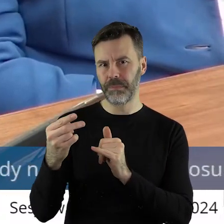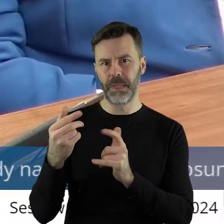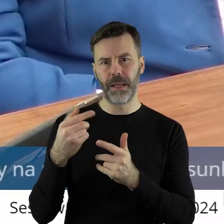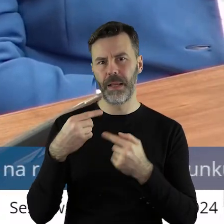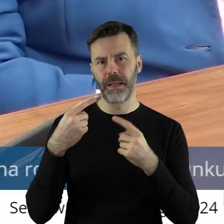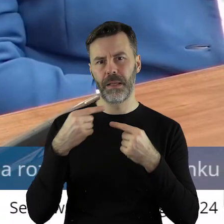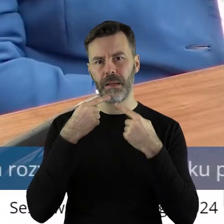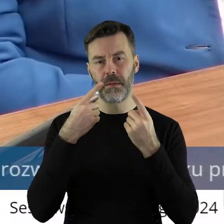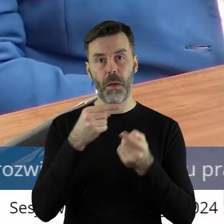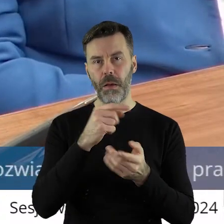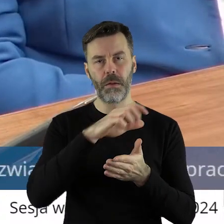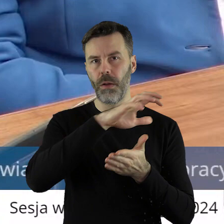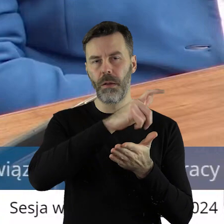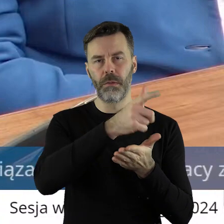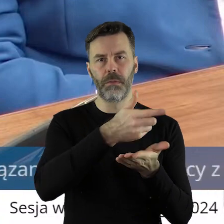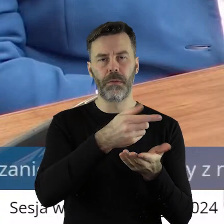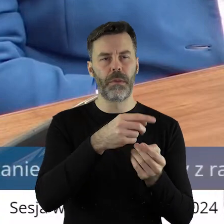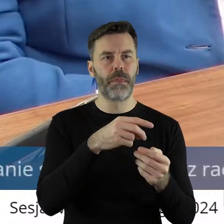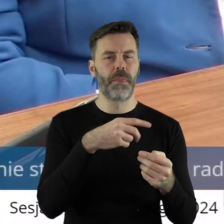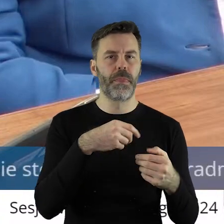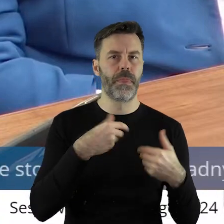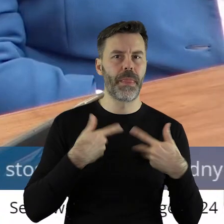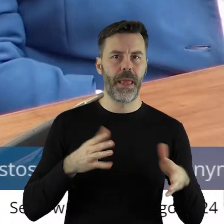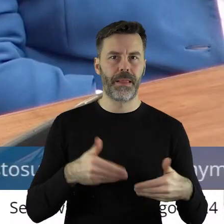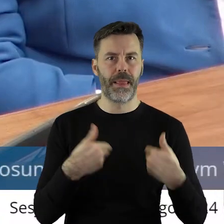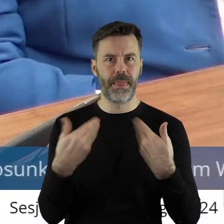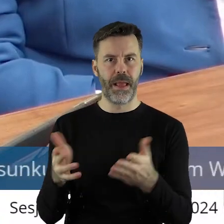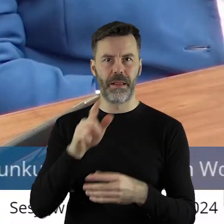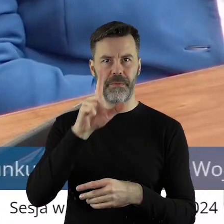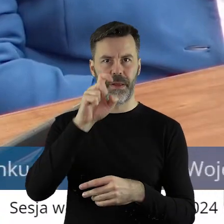nie chce wydać tych hektarów, tych 200 ha.